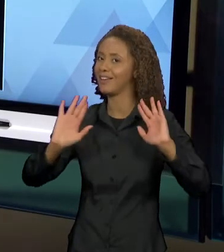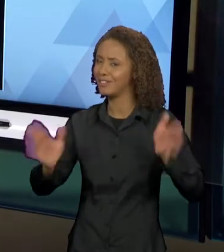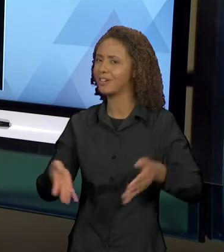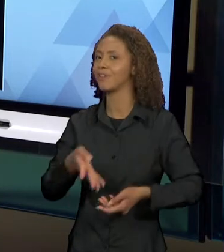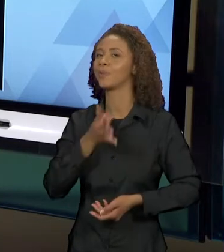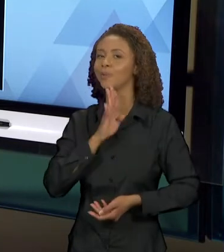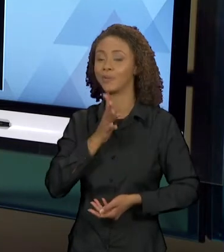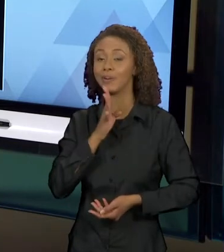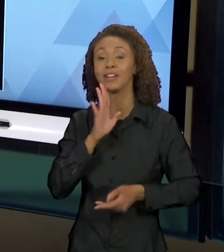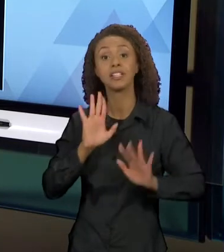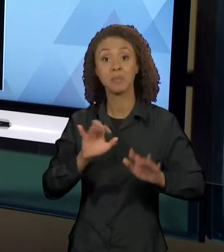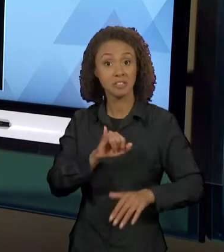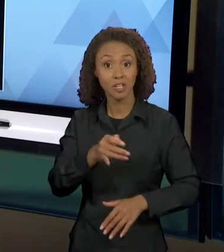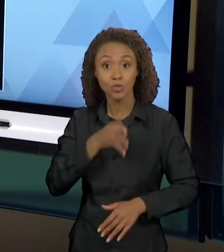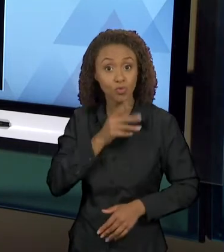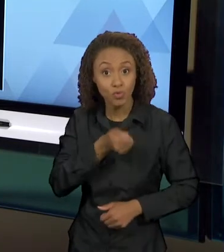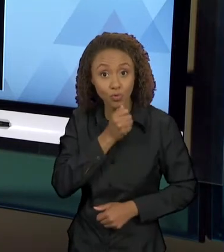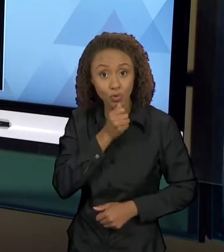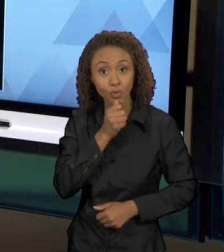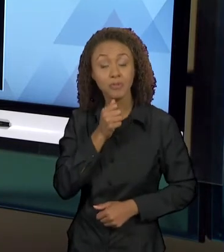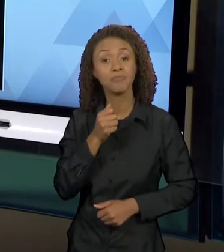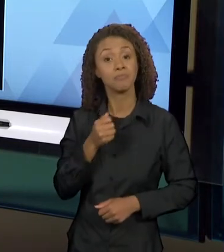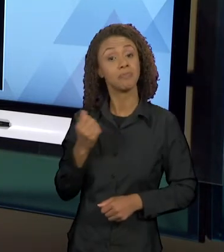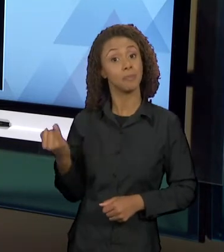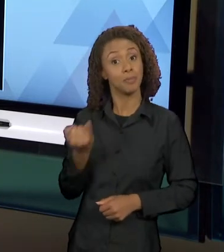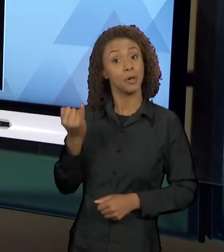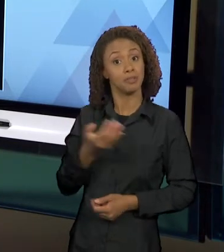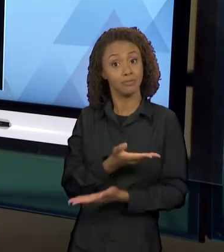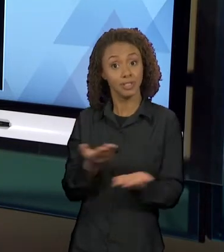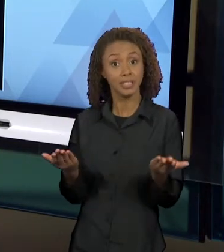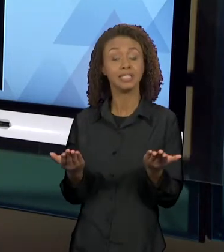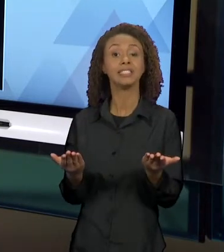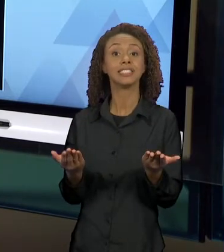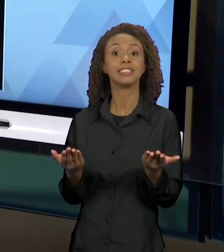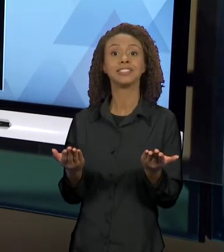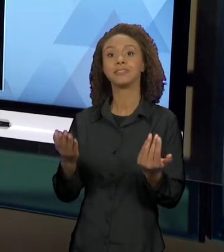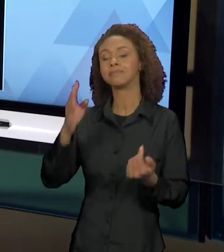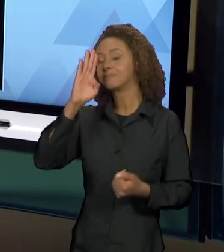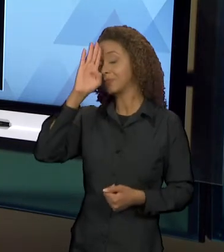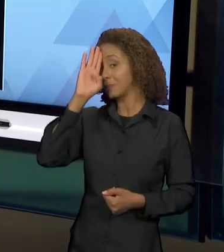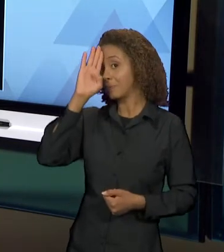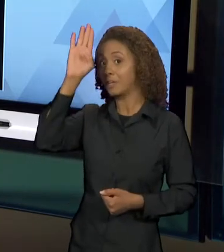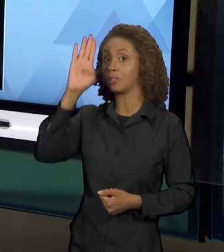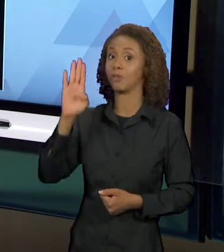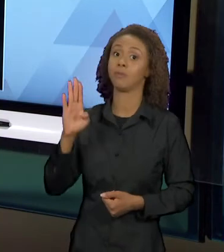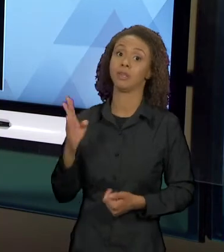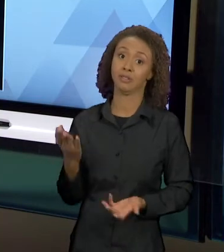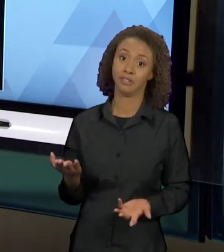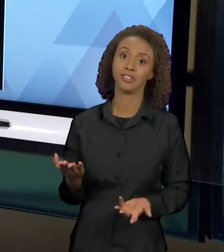CONHECEM, MAS QUEM NÃO CONHECE É IMPORTANTE, PRINCIPALMENTE PRA VOCÊS QUE ESTÃO NO CURSO DE